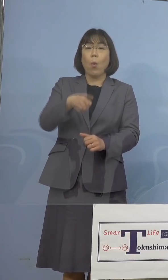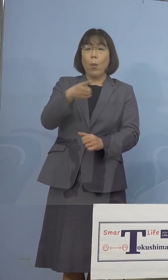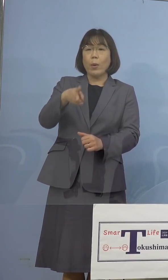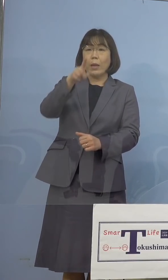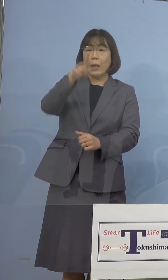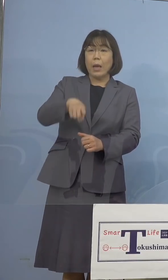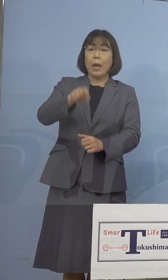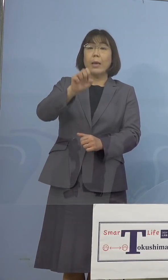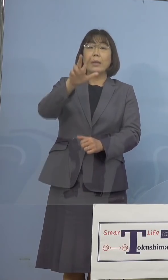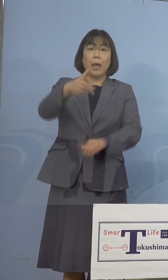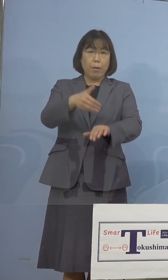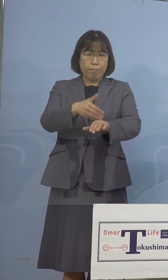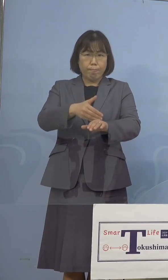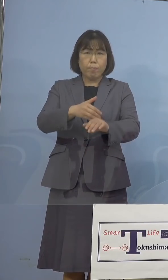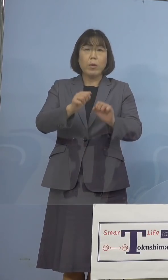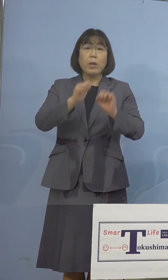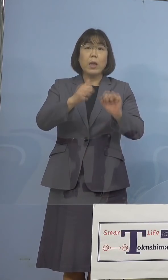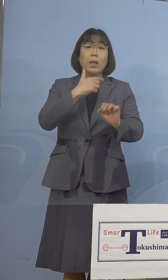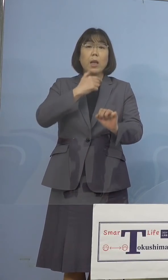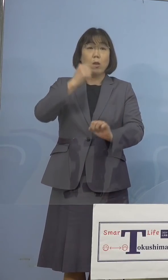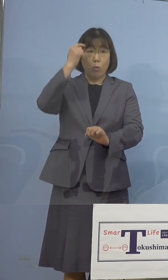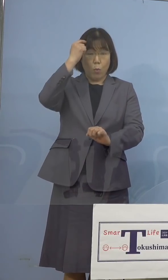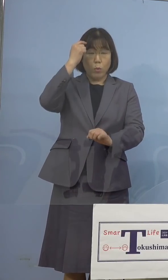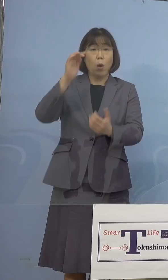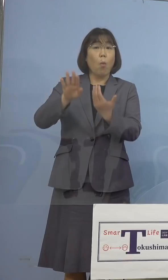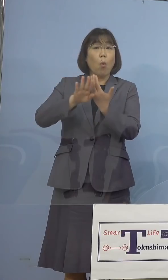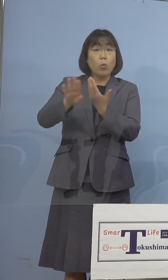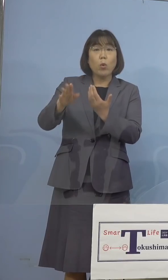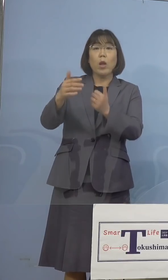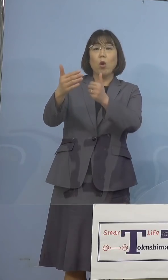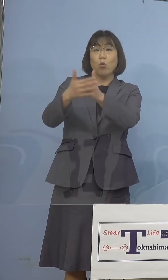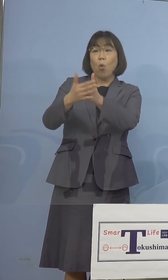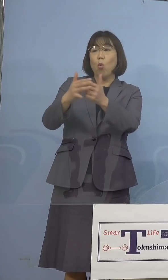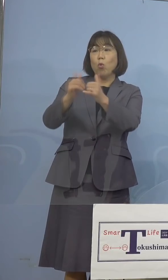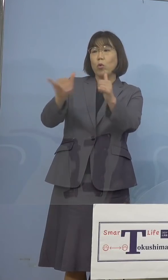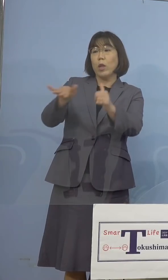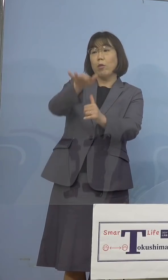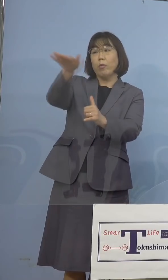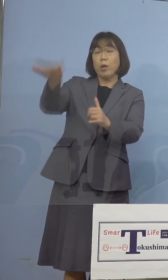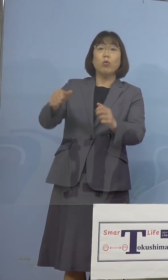あとそれ以外に協力をしていただく 皆さん方もおられますから、そうした